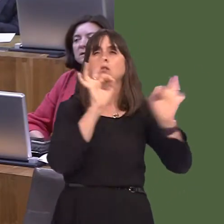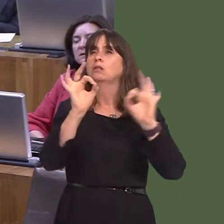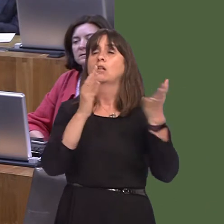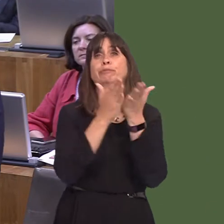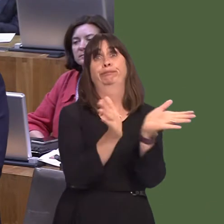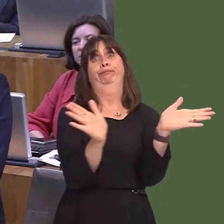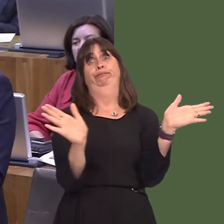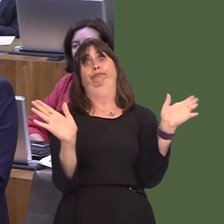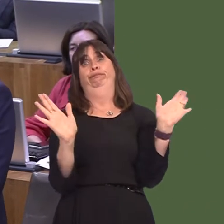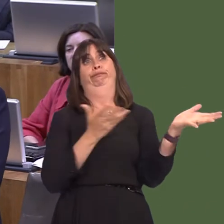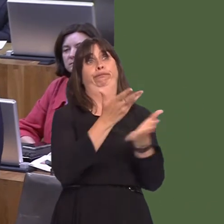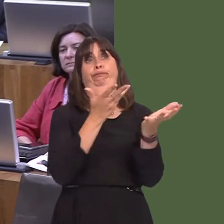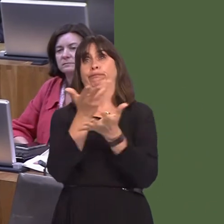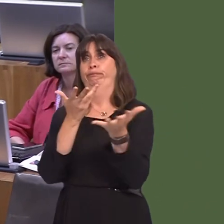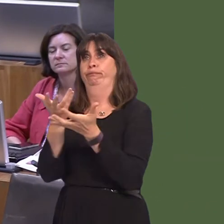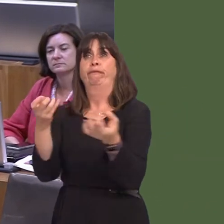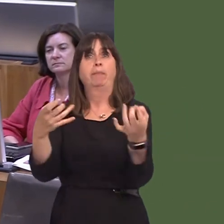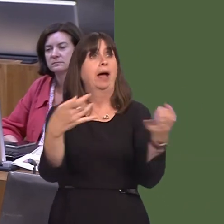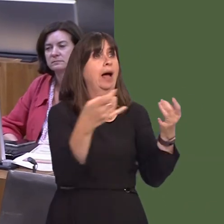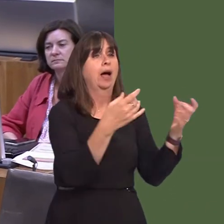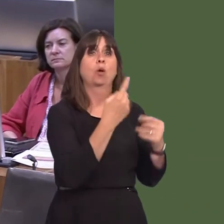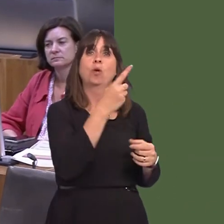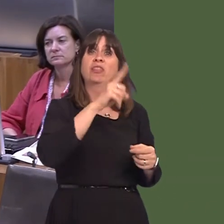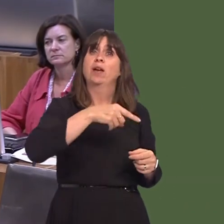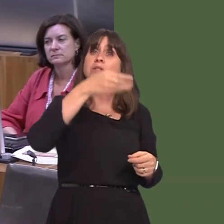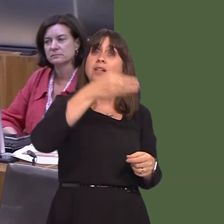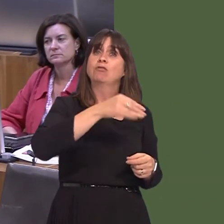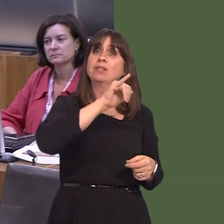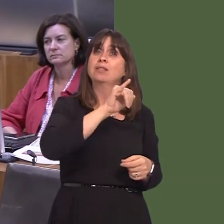bod yna ymgynghoriad eang, ac mae hynny wedi digwydd lan at nawr. Mae bron 1,000ó964óo